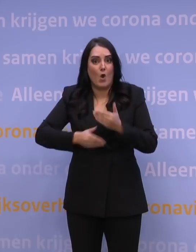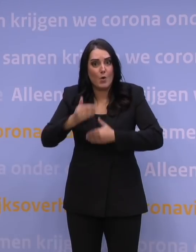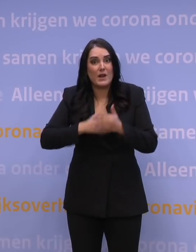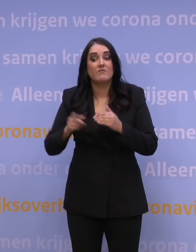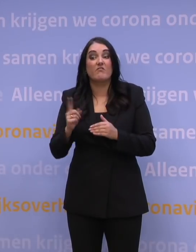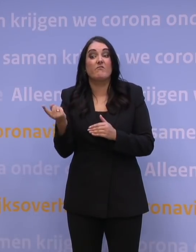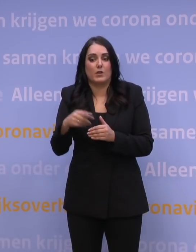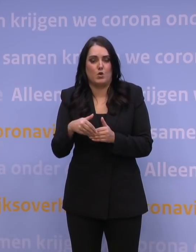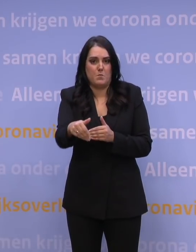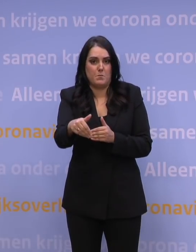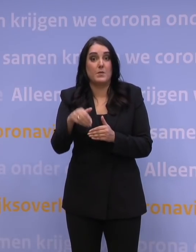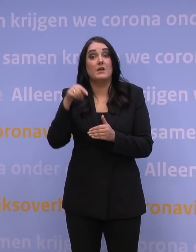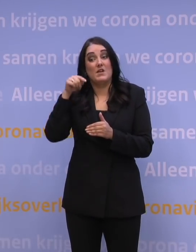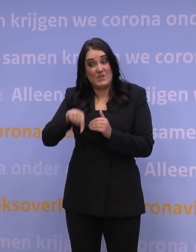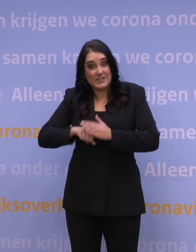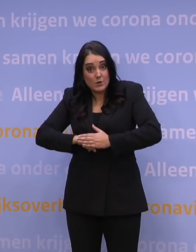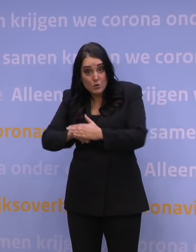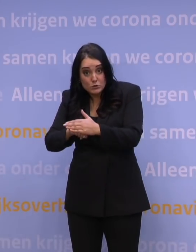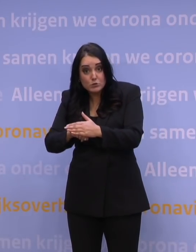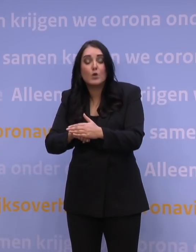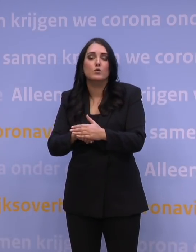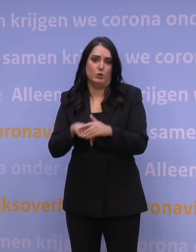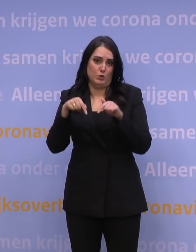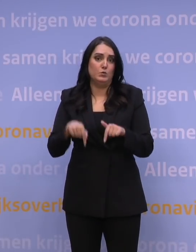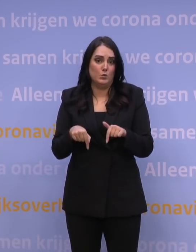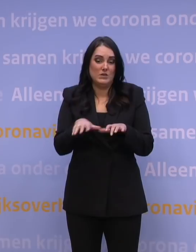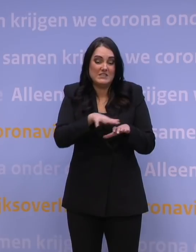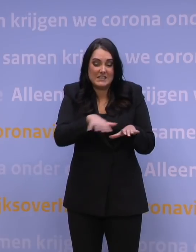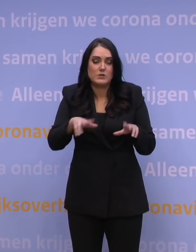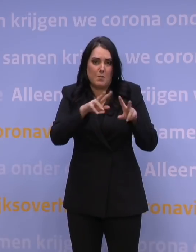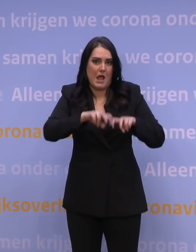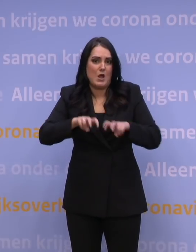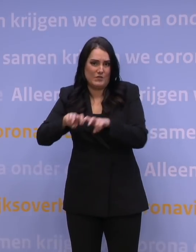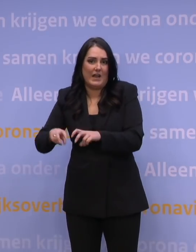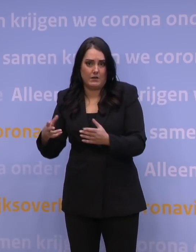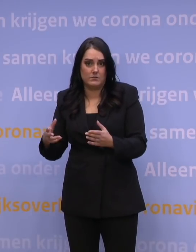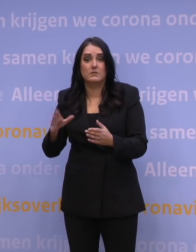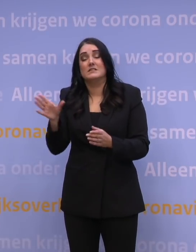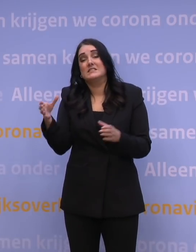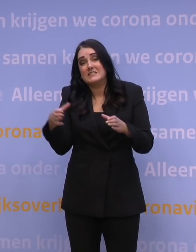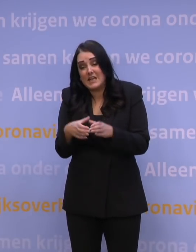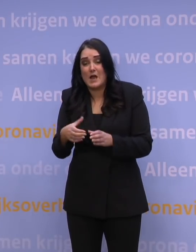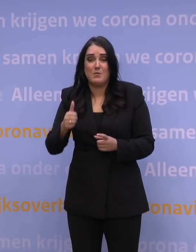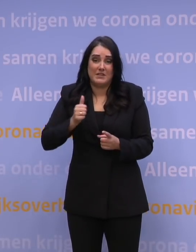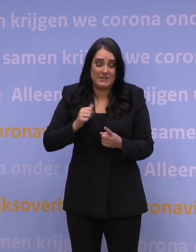Om dat werk te ondersteunen, worden op dit moment deze scenario's uitgewerkt en dat doen we onder andere met Defensie, doen we onder andere met de mensen,